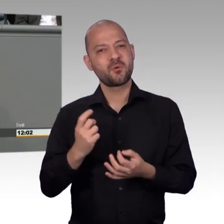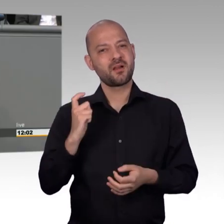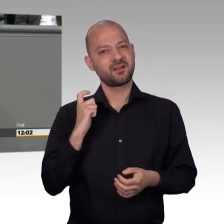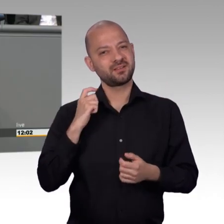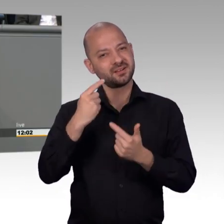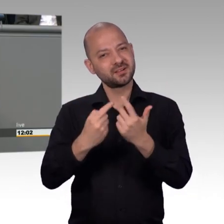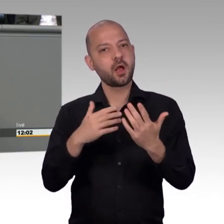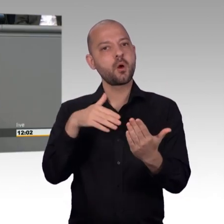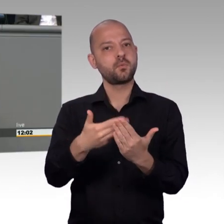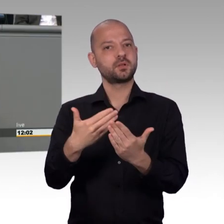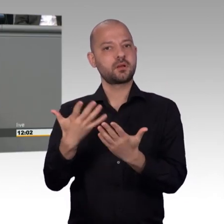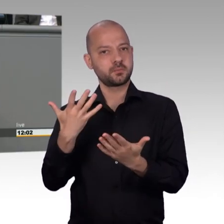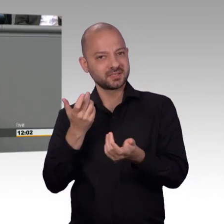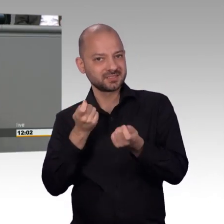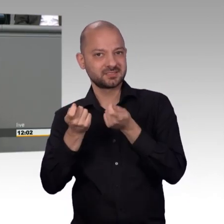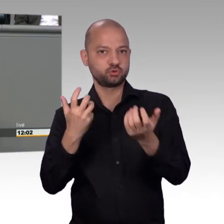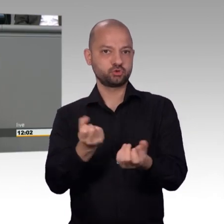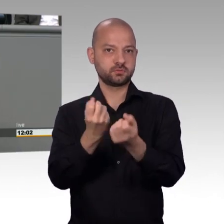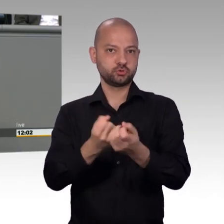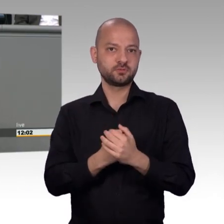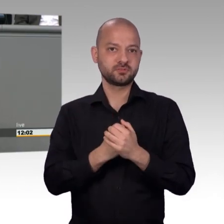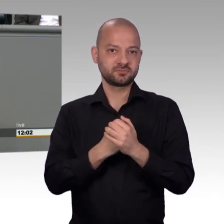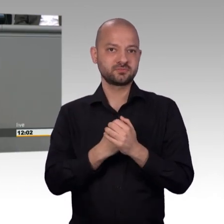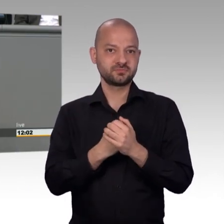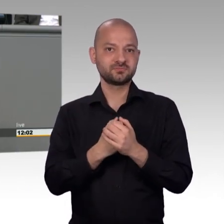der 80er Jahre, während die privaten Plattformen, und da sind einige von